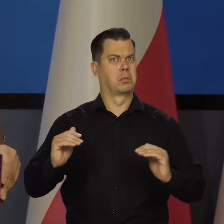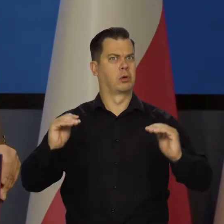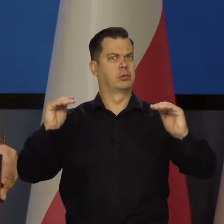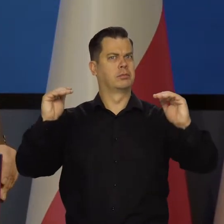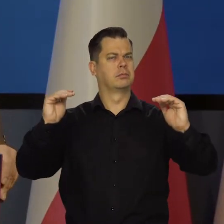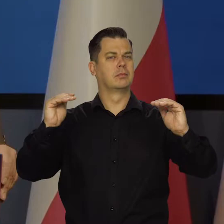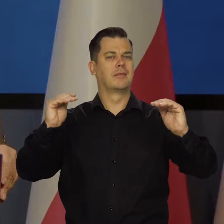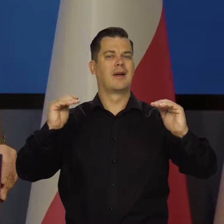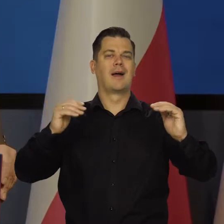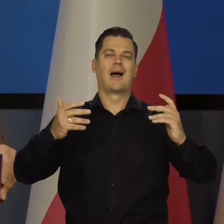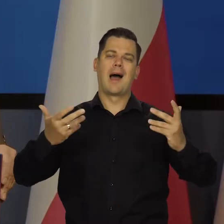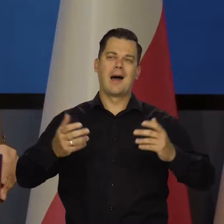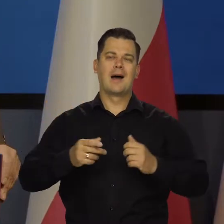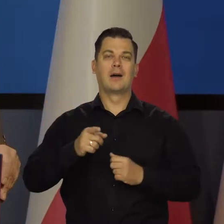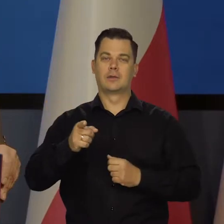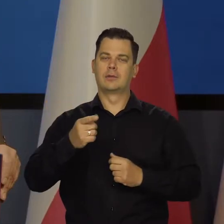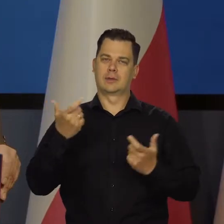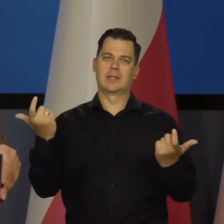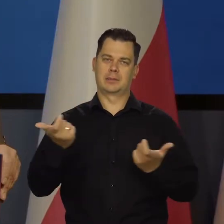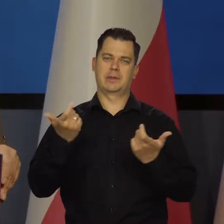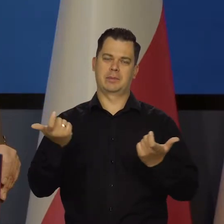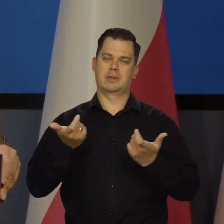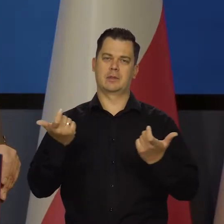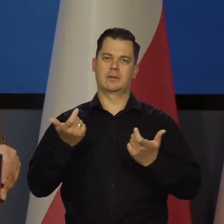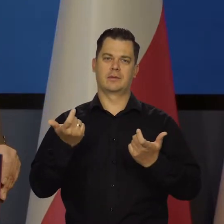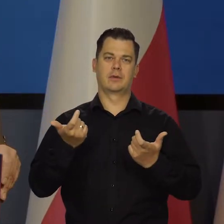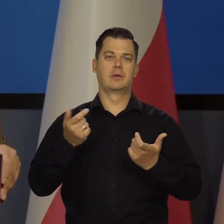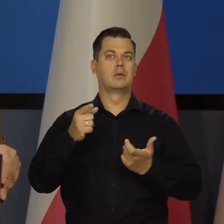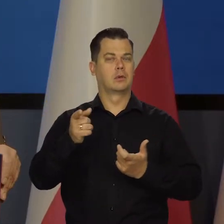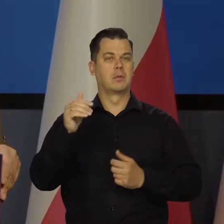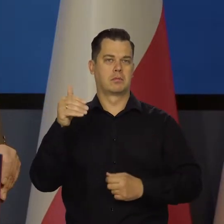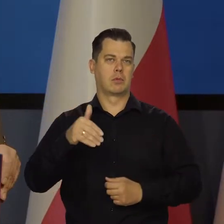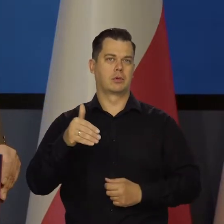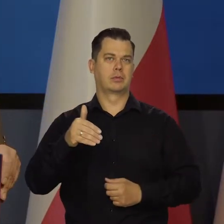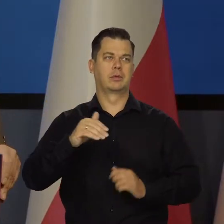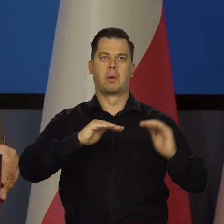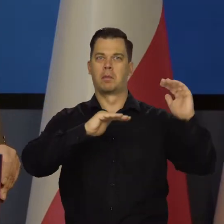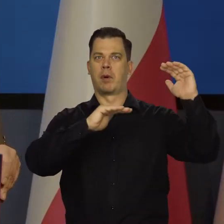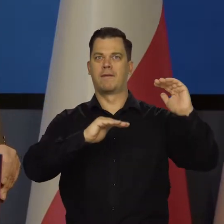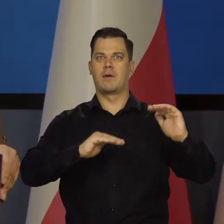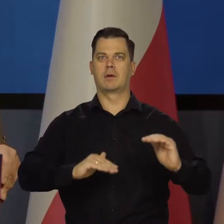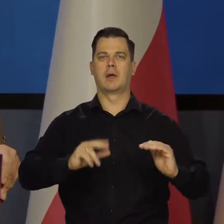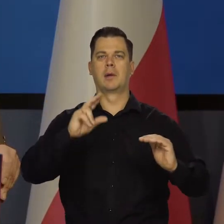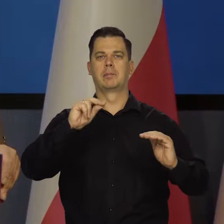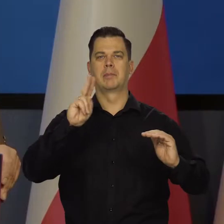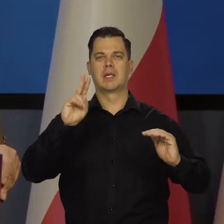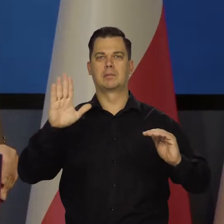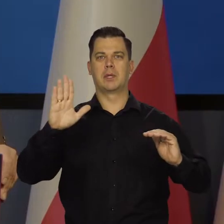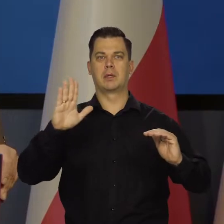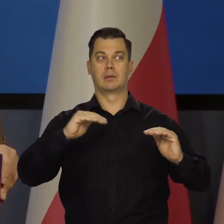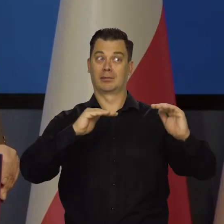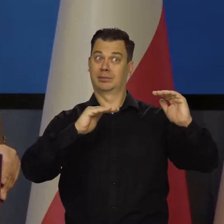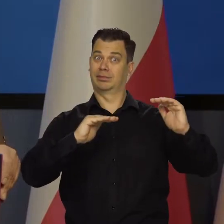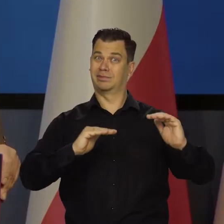ale rośnie zagrożenie znaczącego spowolnienia aktywności, aktywności, pogorszenia koniunktury.